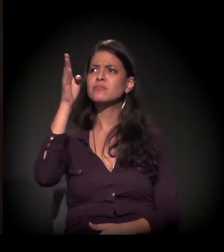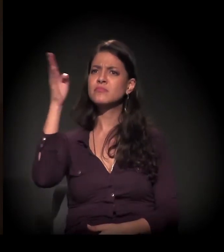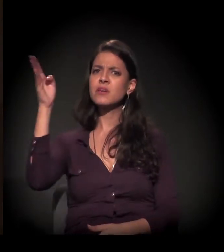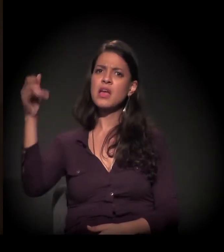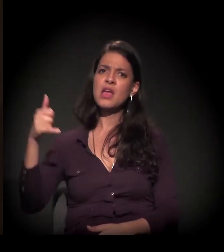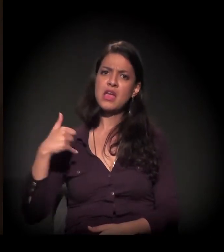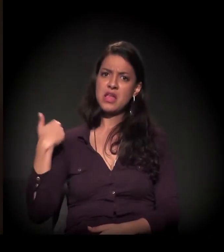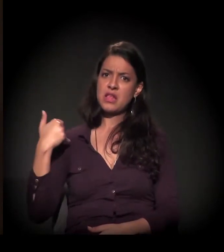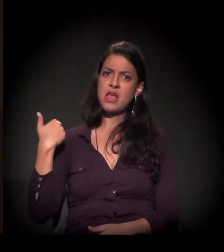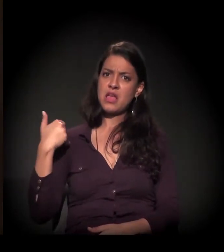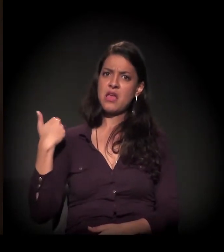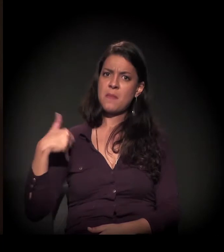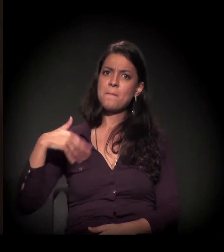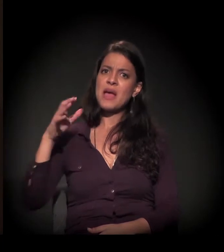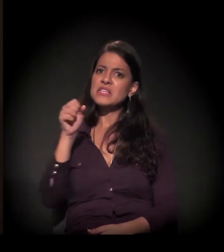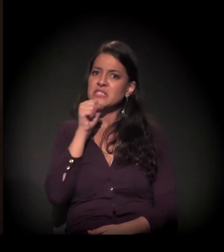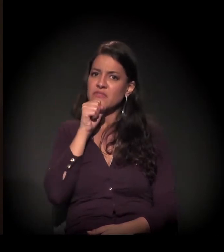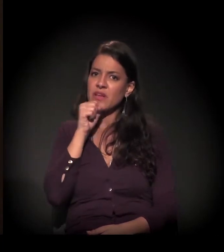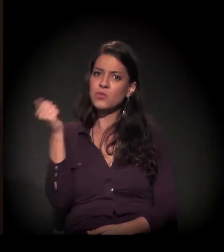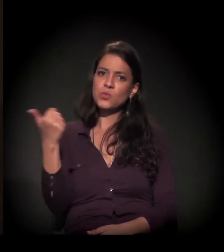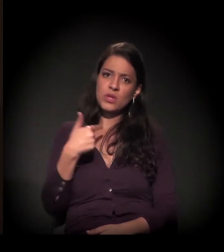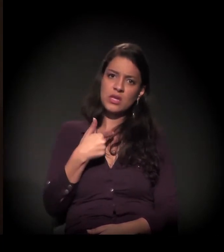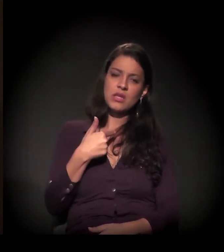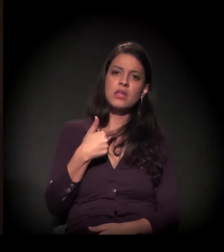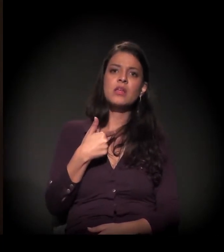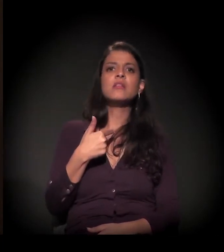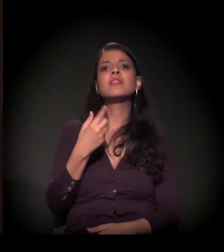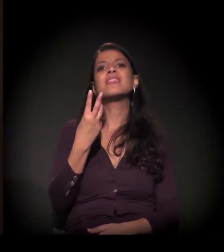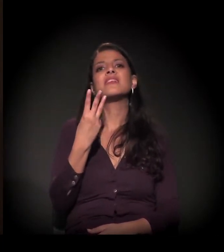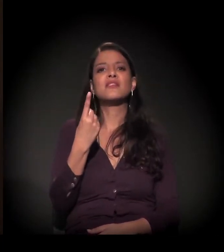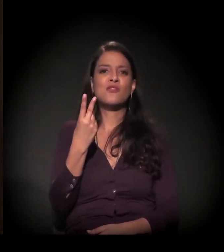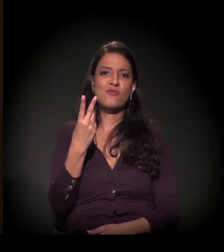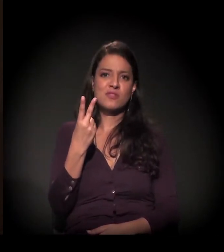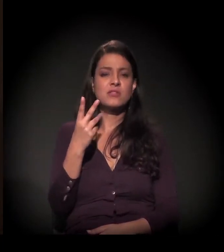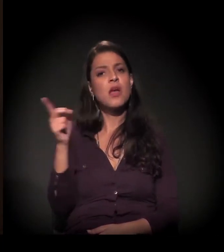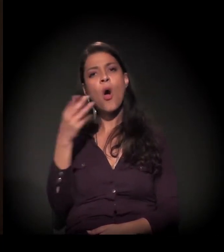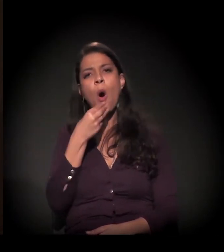− ele era mais velho que eu 32 anos −, ele era um alemão, nunca tinha se casado,